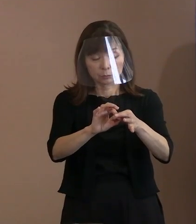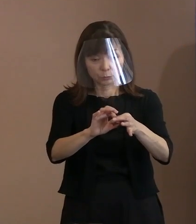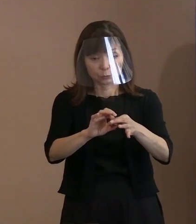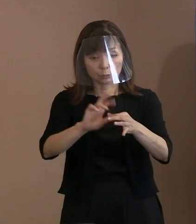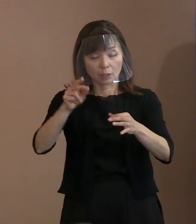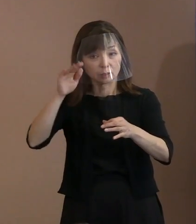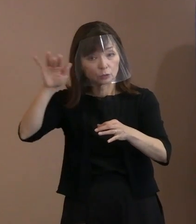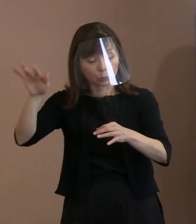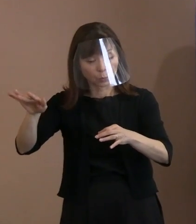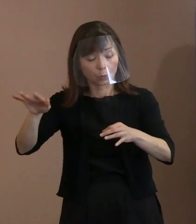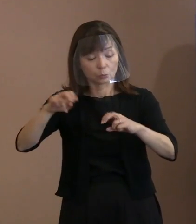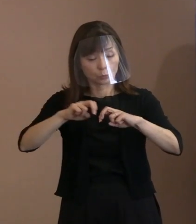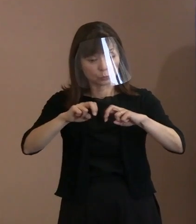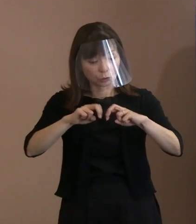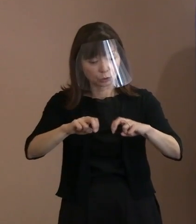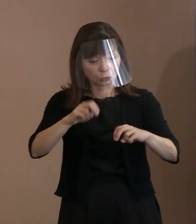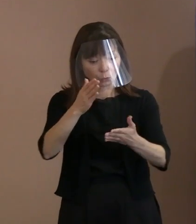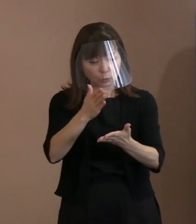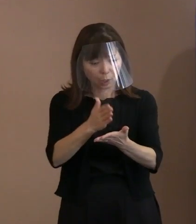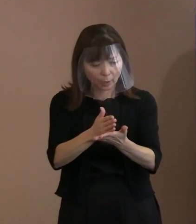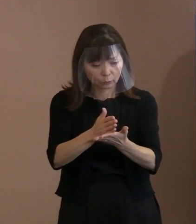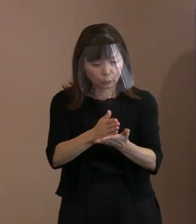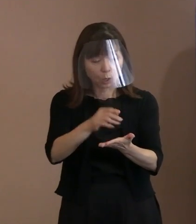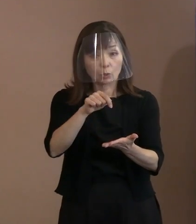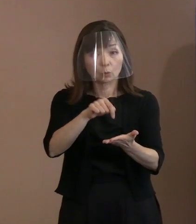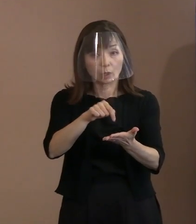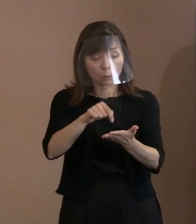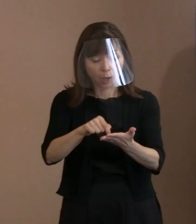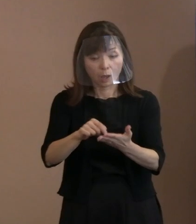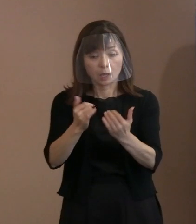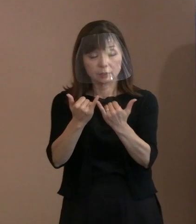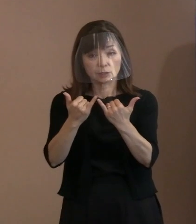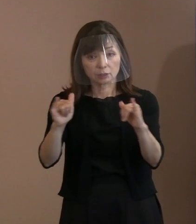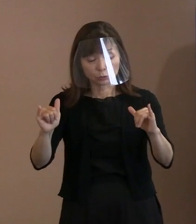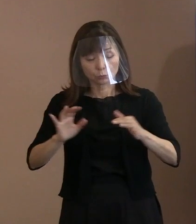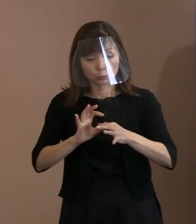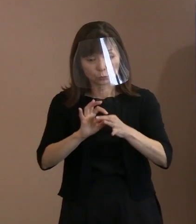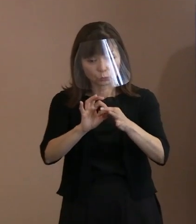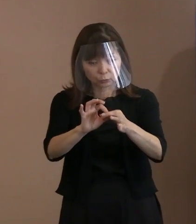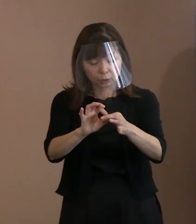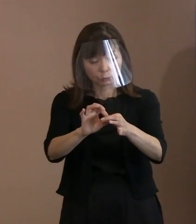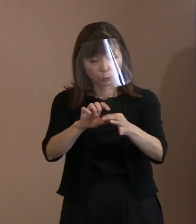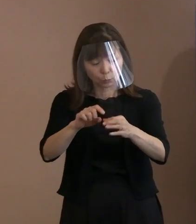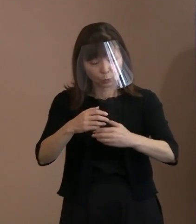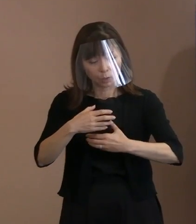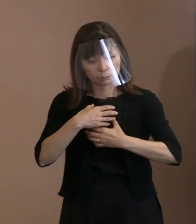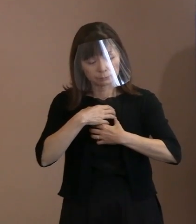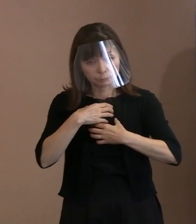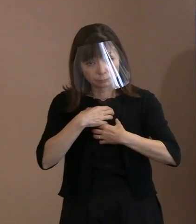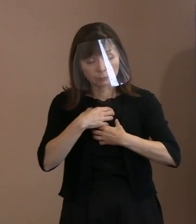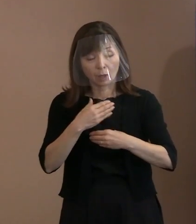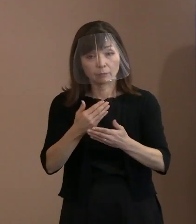人類の存続そのものを 危うくすることであると述べた上で､